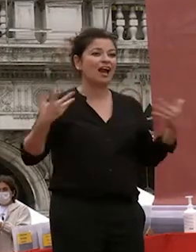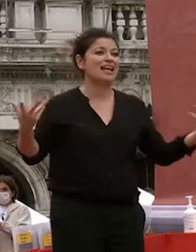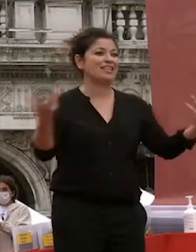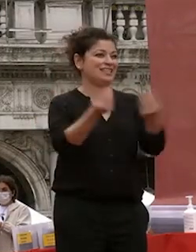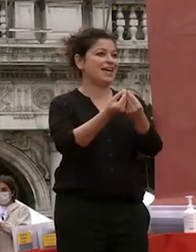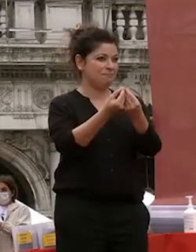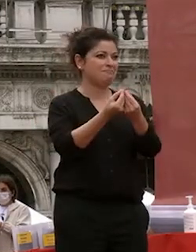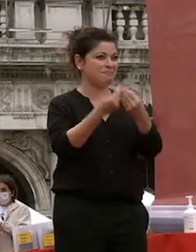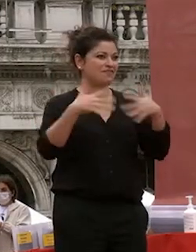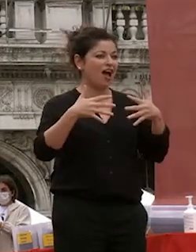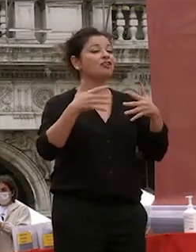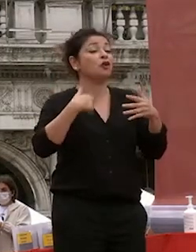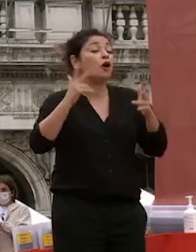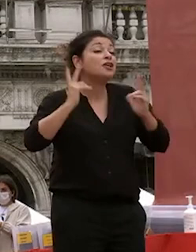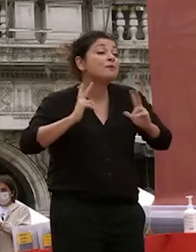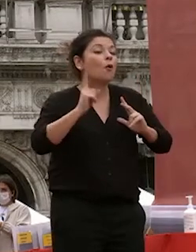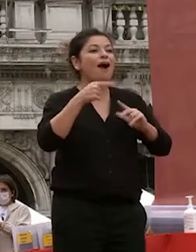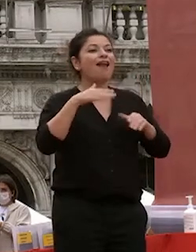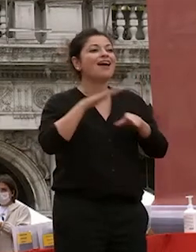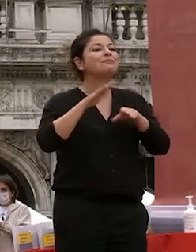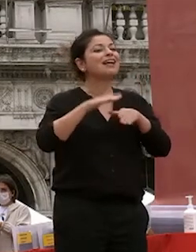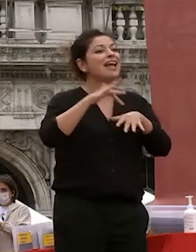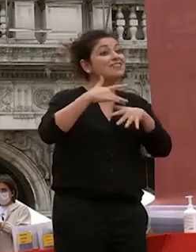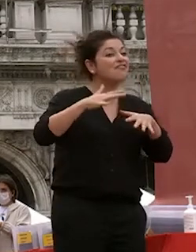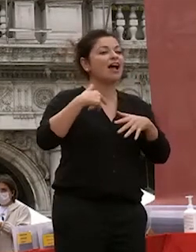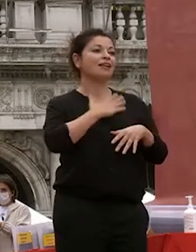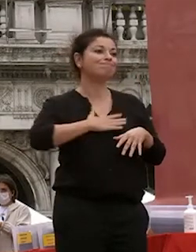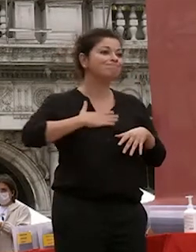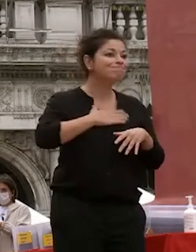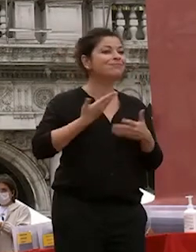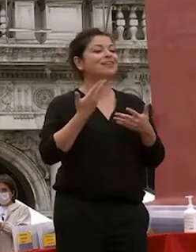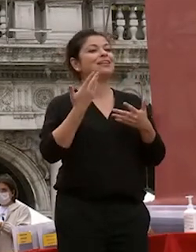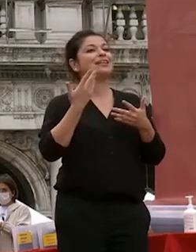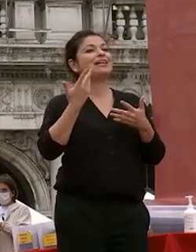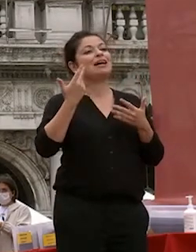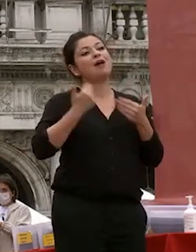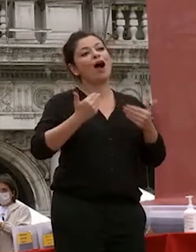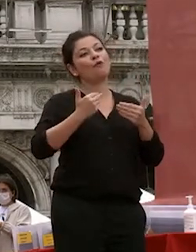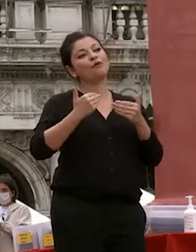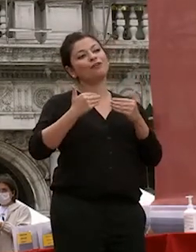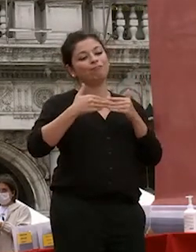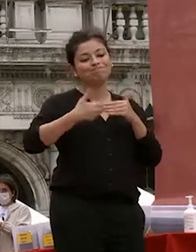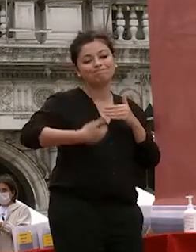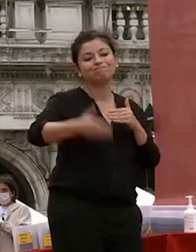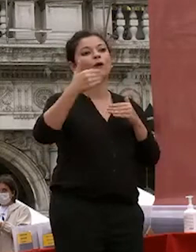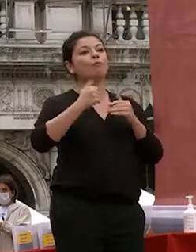aspettavate o anche migliore e che vi dia modo di proseguire secondo il vostro